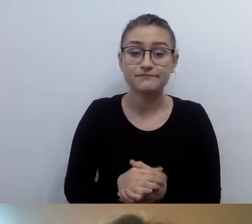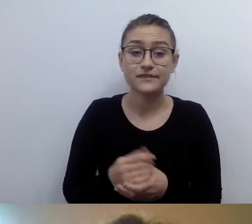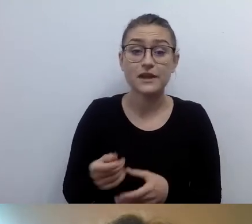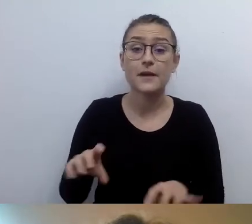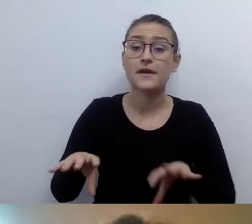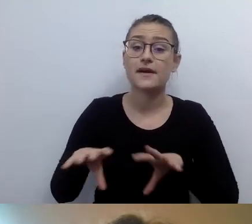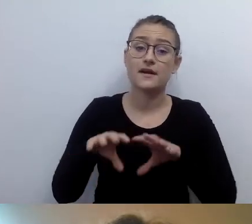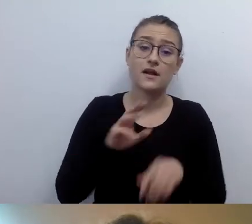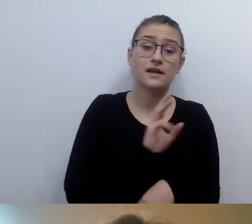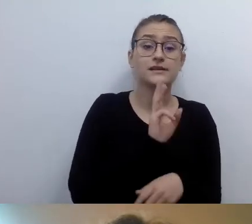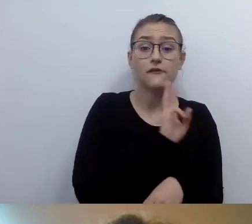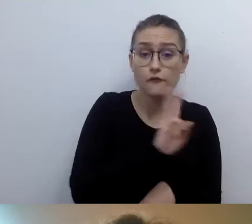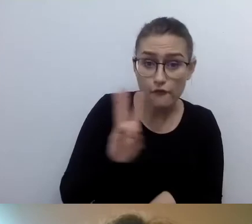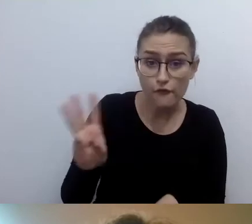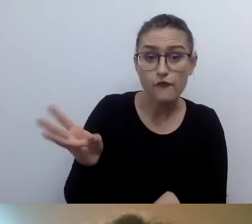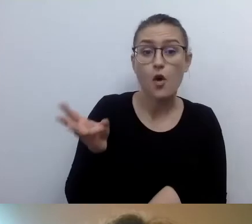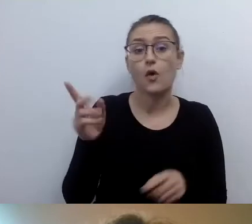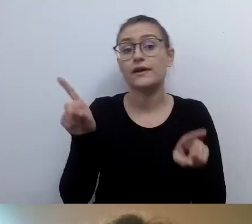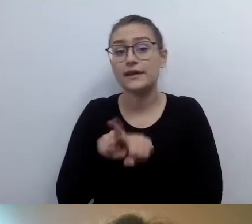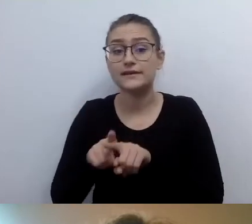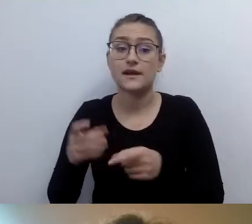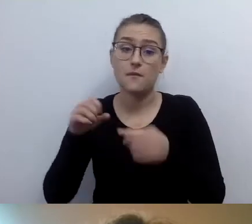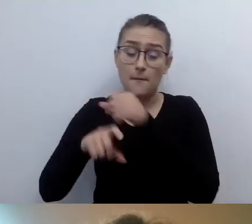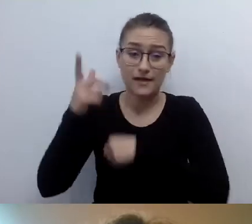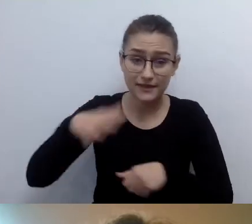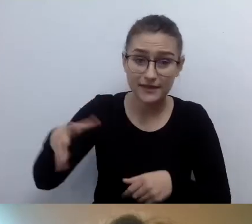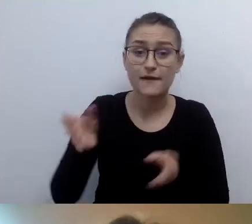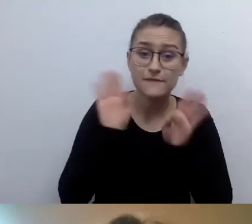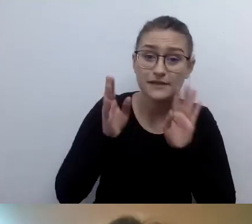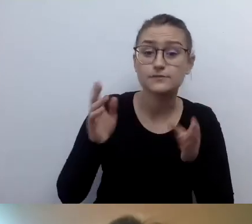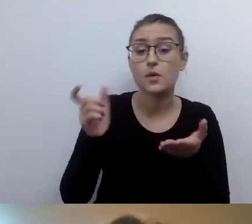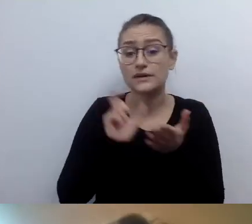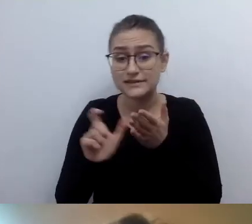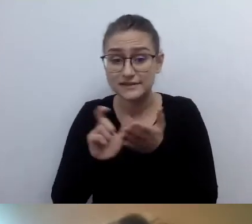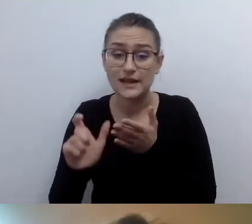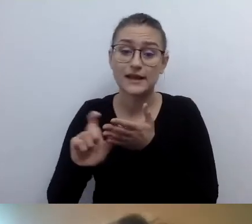Czyli zarówno strony www, jak i social media: Facebook, Instagram. Mam pytanie.